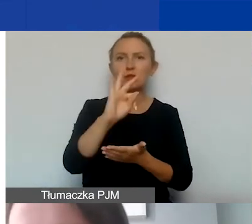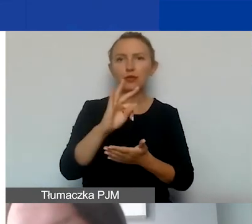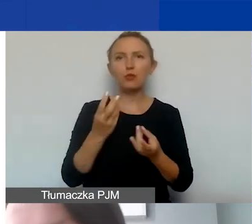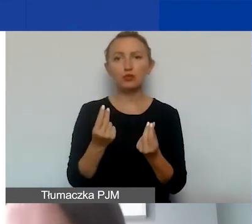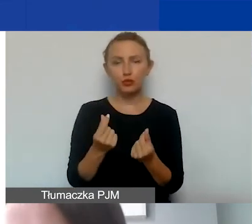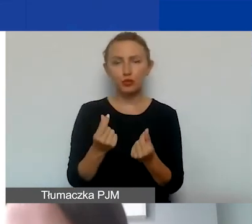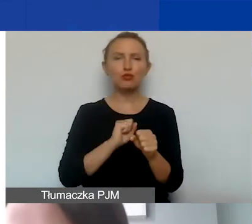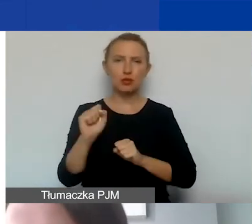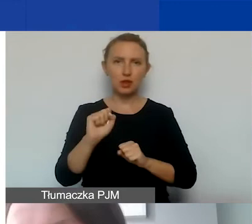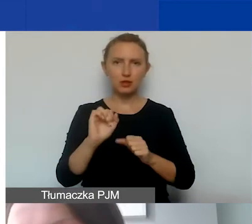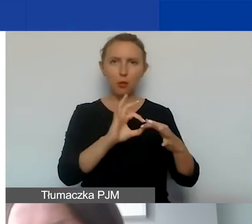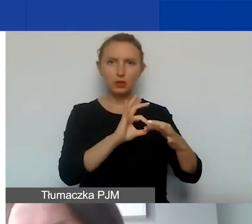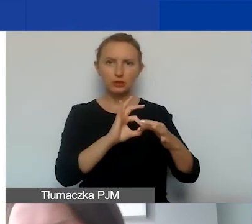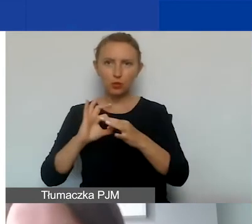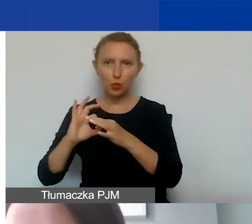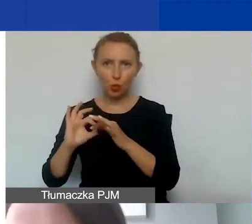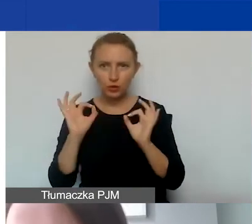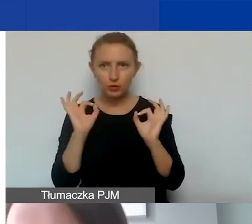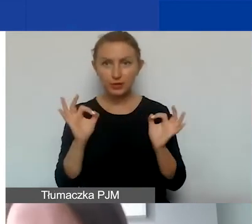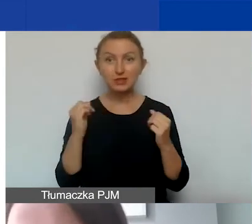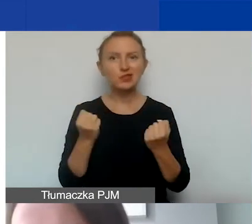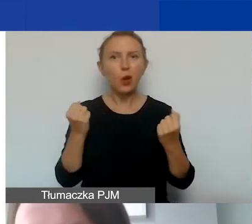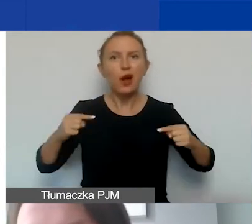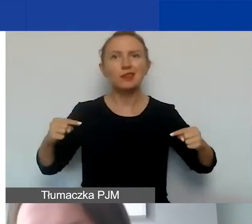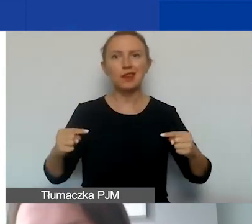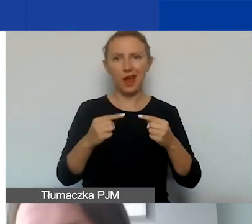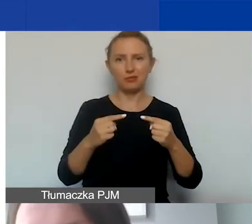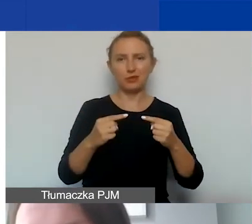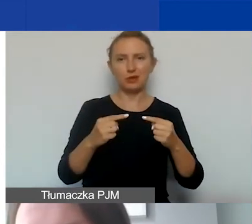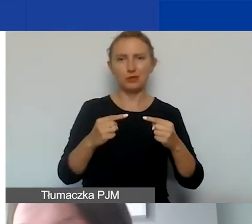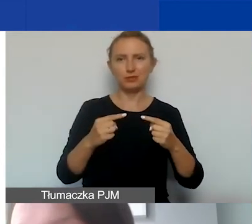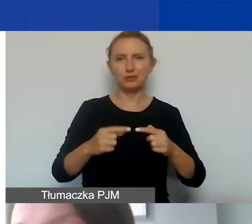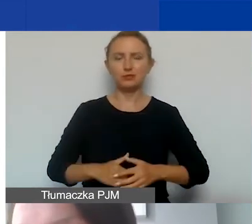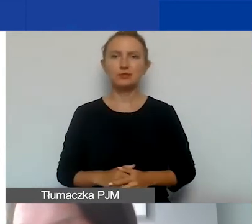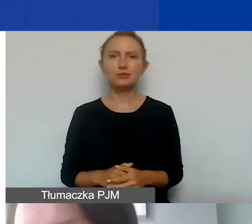są spójne z działaniami merytorycznymi, czy są uzasadnione,